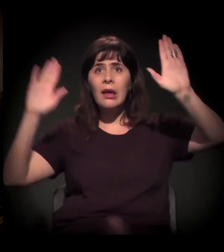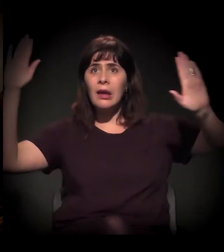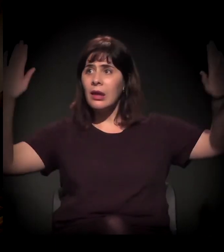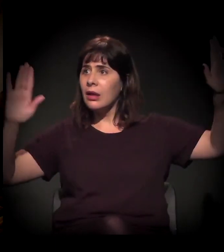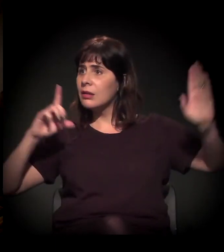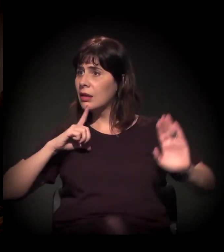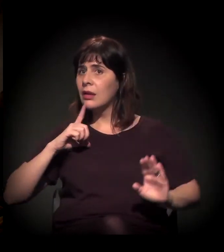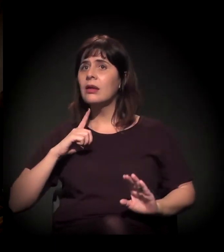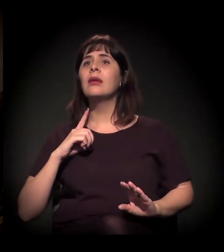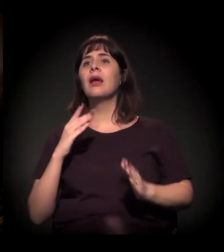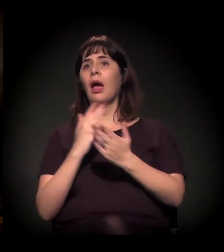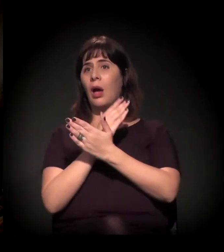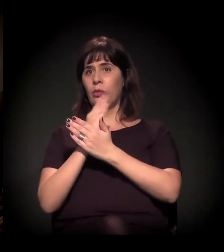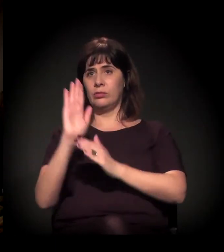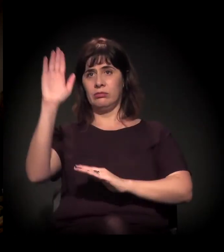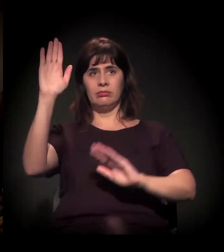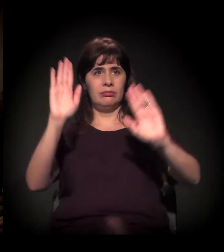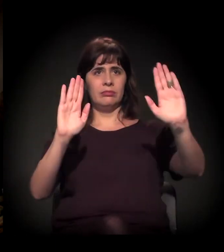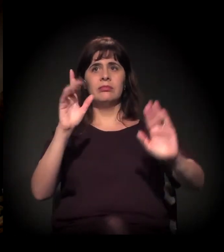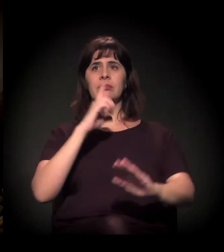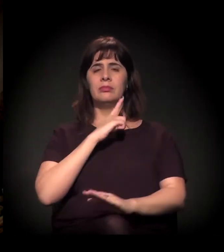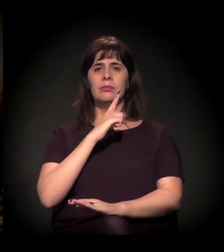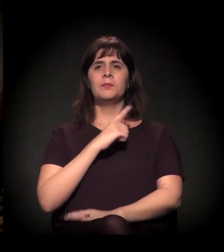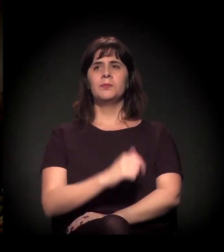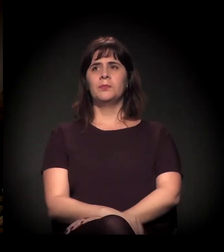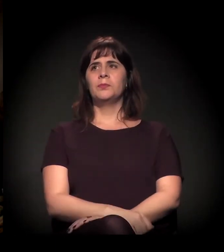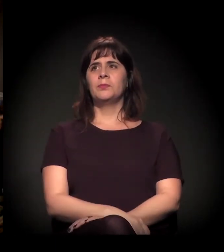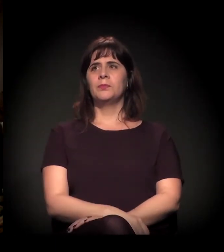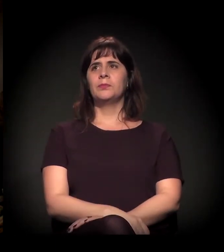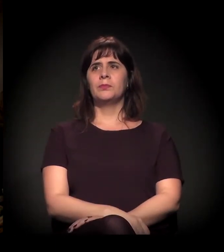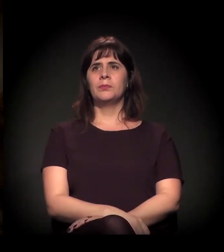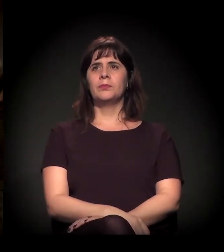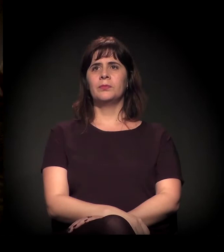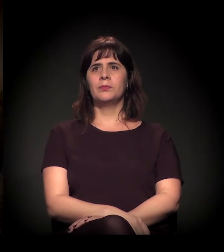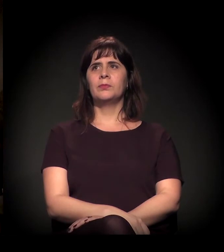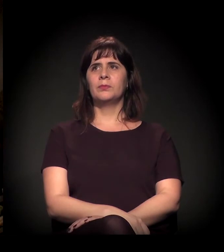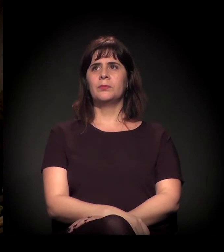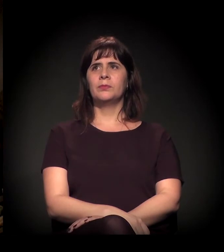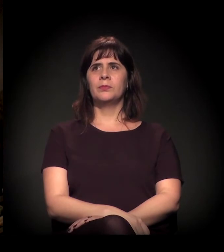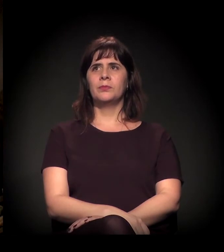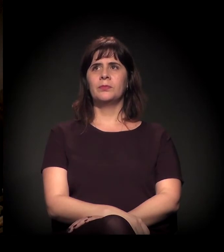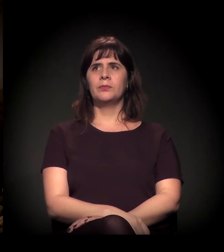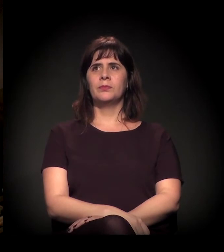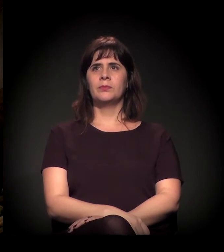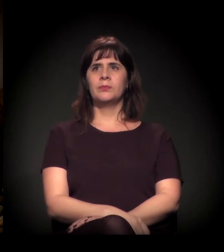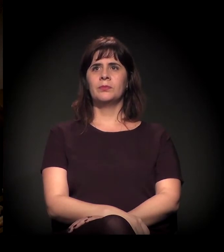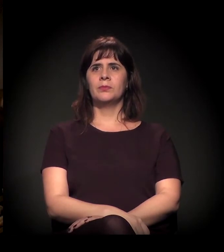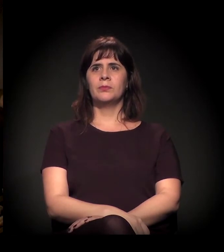Vi você primeiro. Aqui. Depois a gente começa a fazer... Ele, isso.